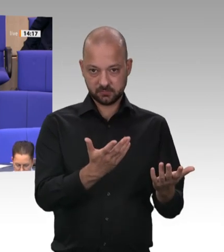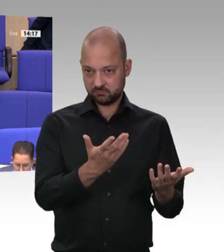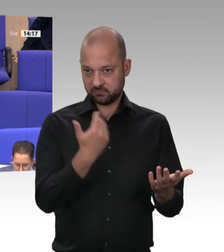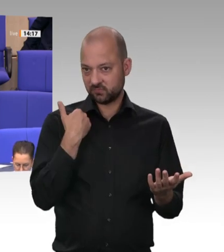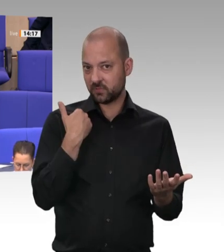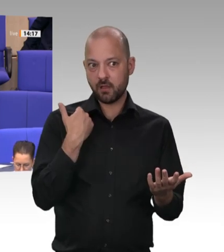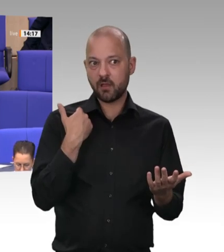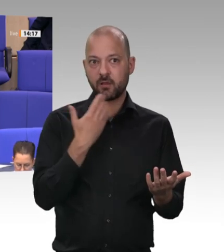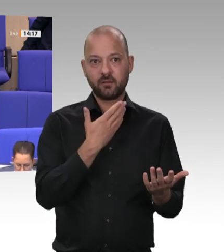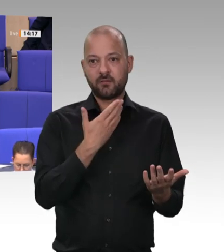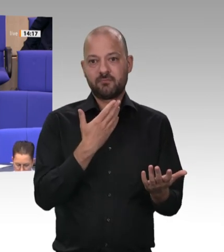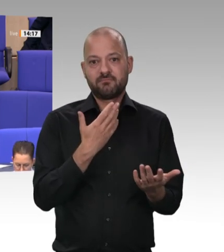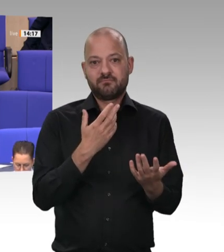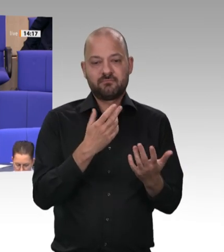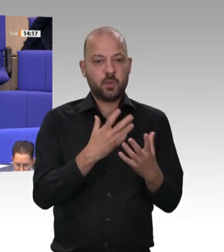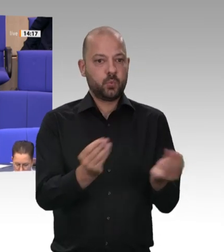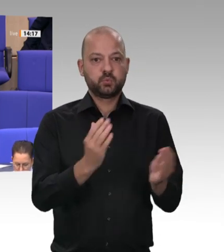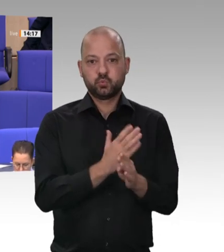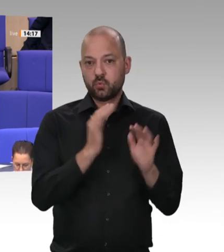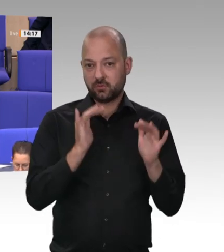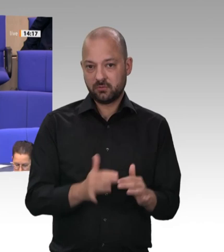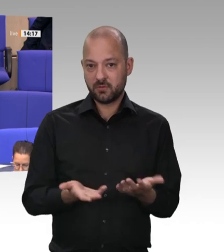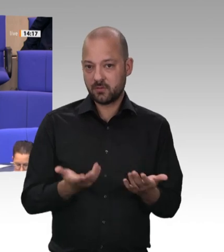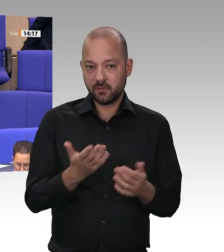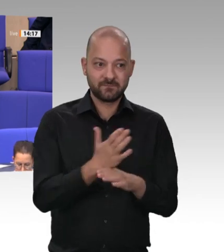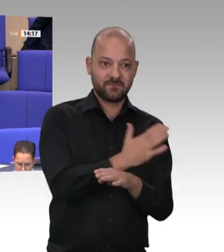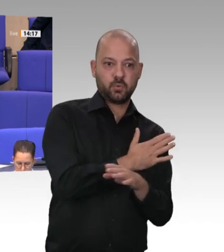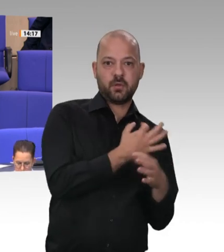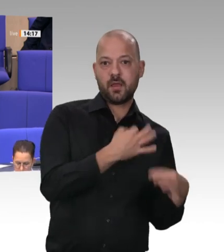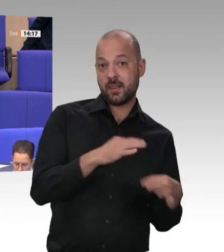von Gesetzentwürfen sind ja alle noch am Werke –, dass wir all denjenigen, die